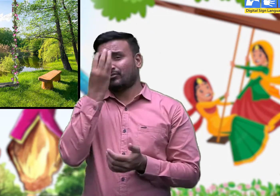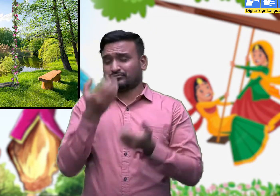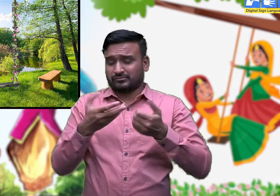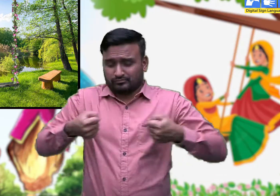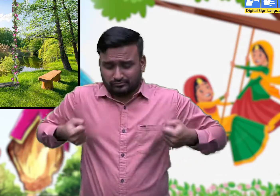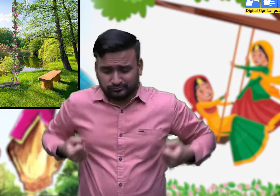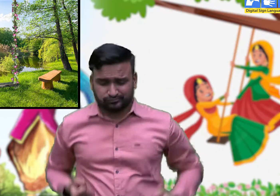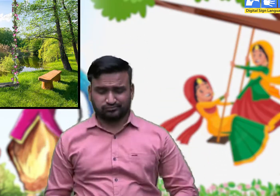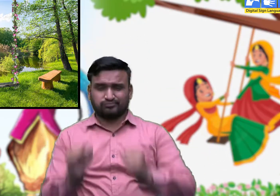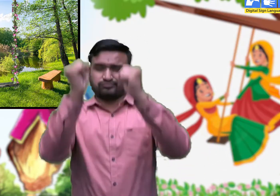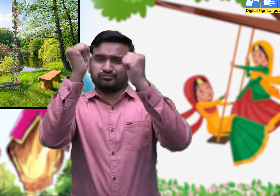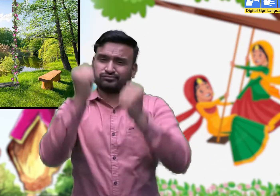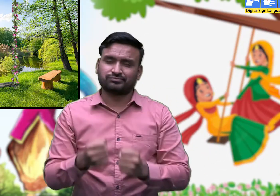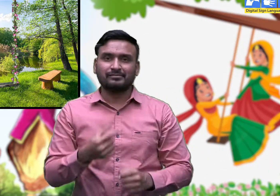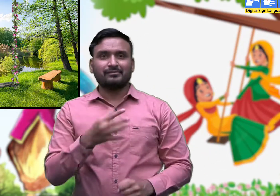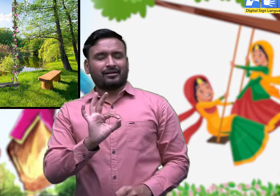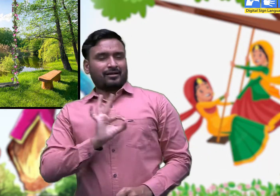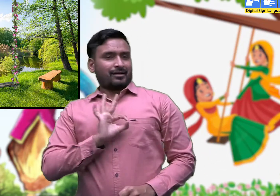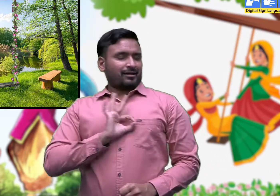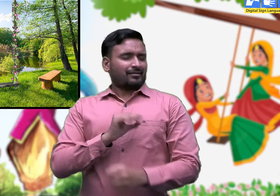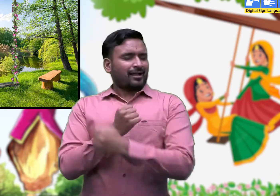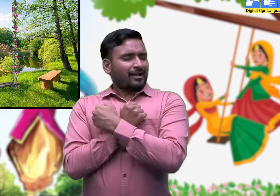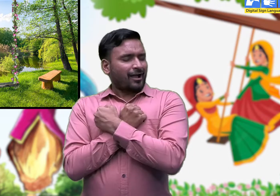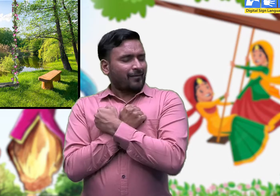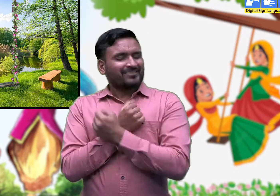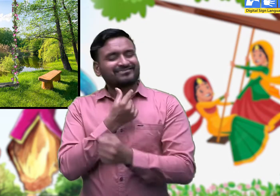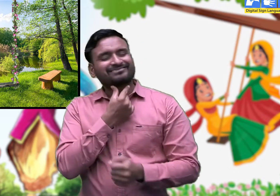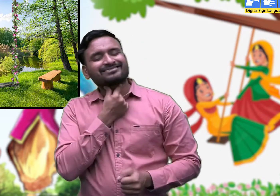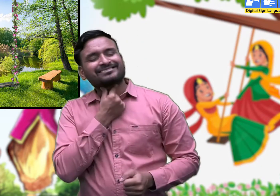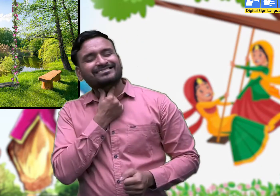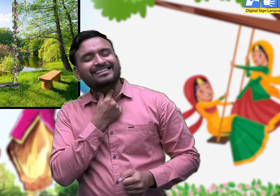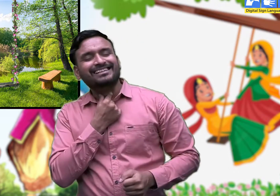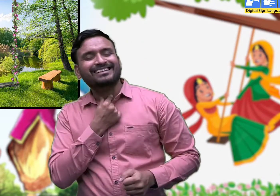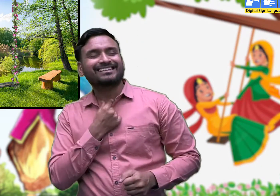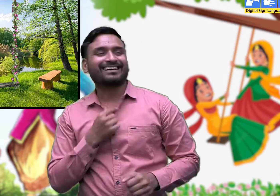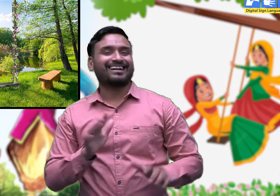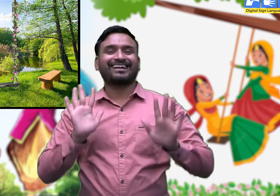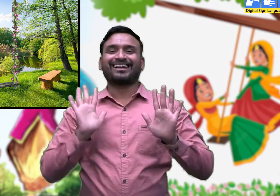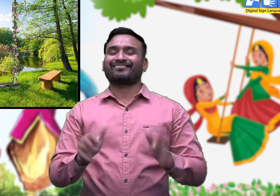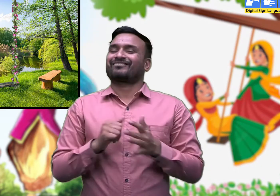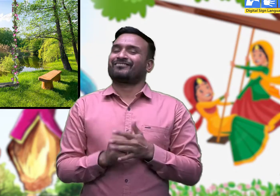हमने झूलण का ए माँ मेरी चाव जी।